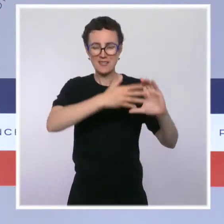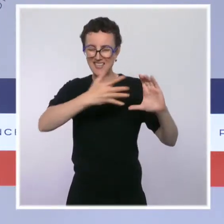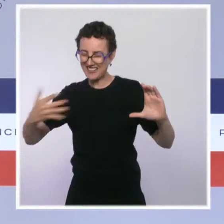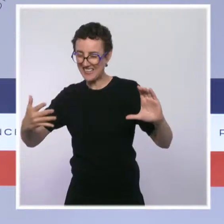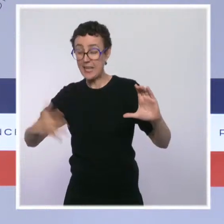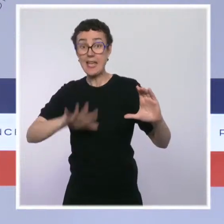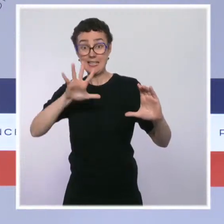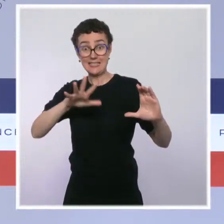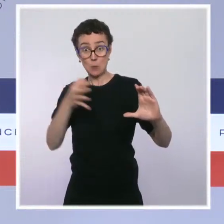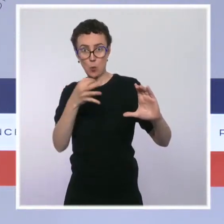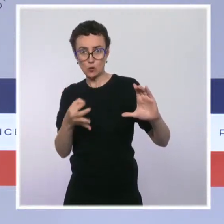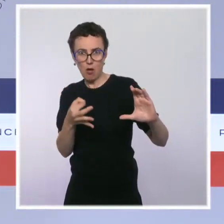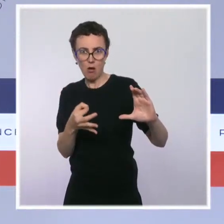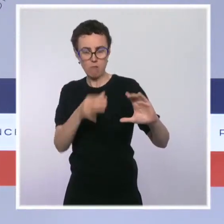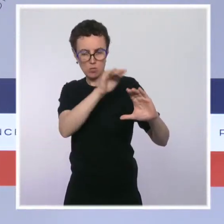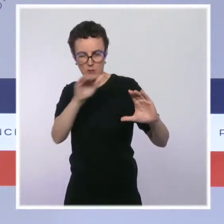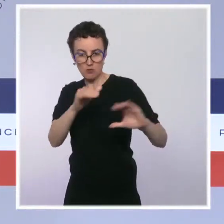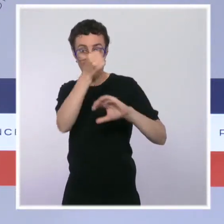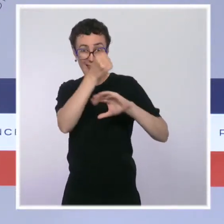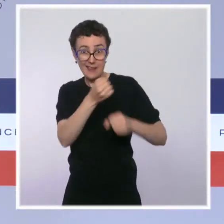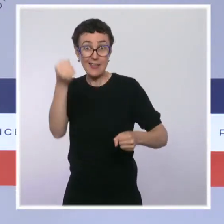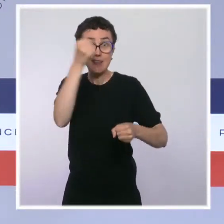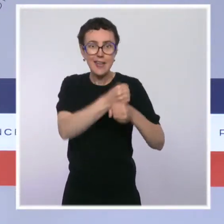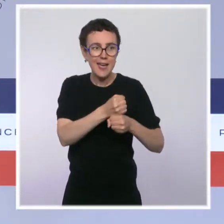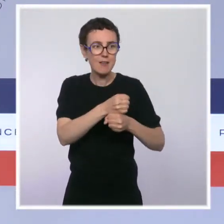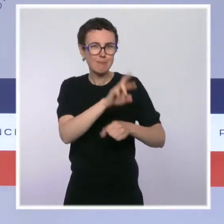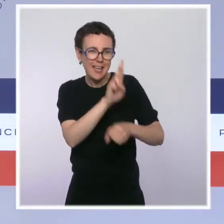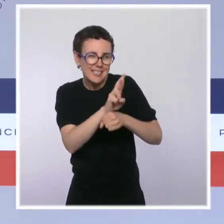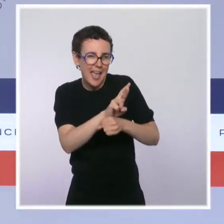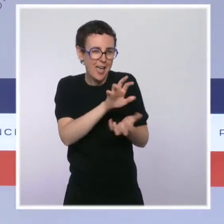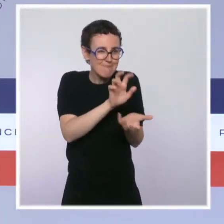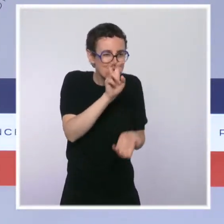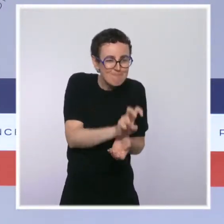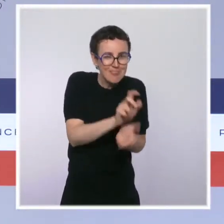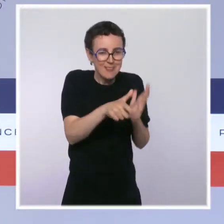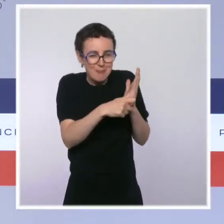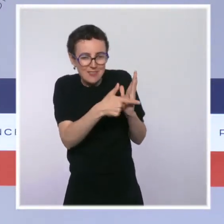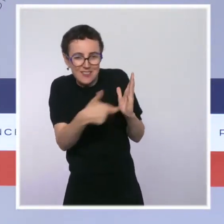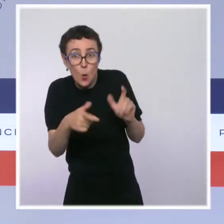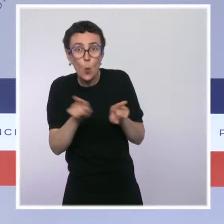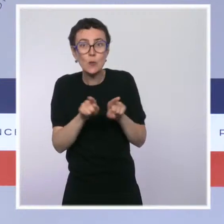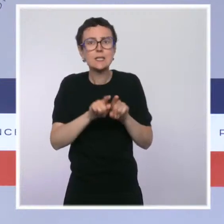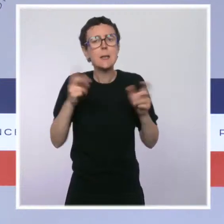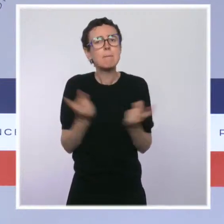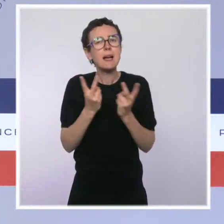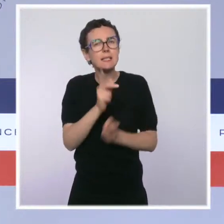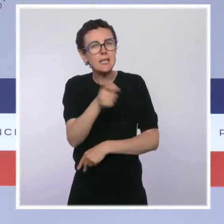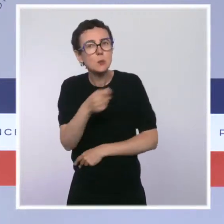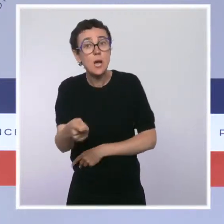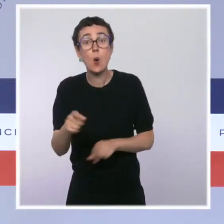pour la création de nouvelles réserves, de nouveaux parcs nationaux, pour la lutte contre la déforestation importée ou, plus globalement,